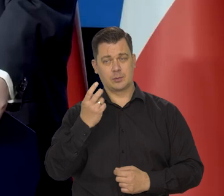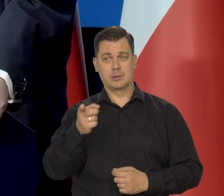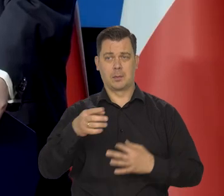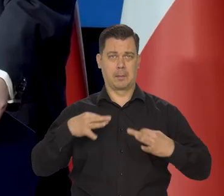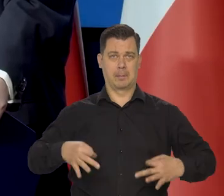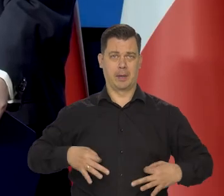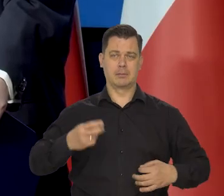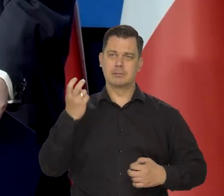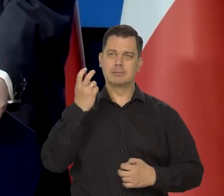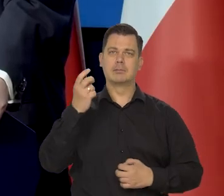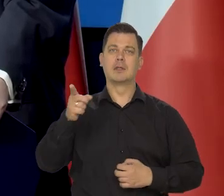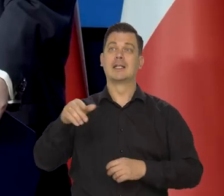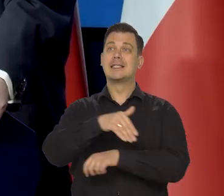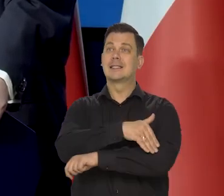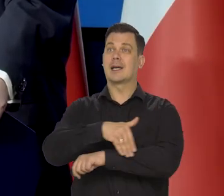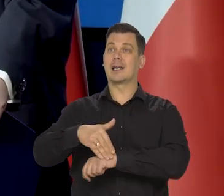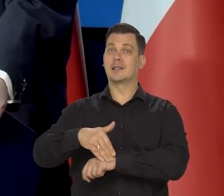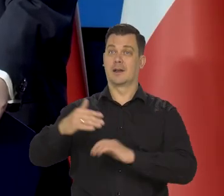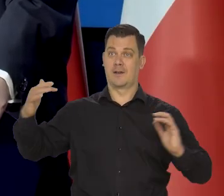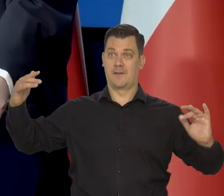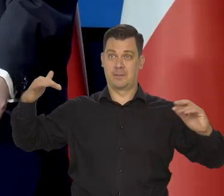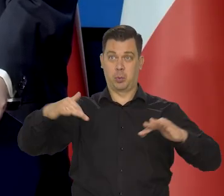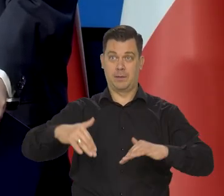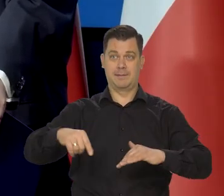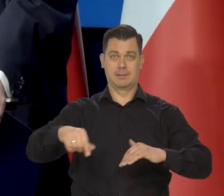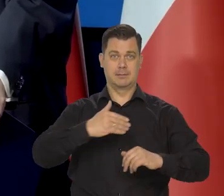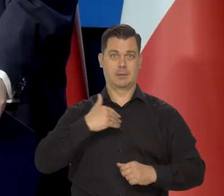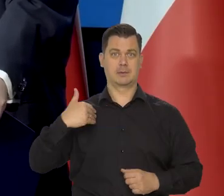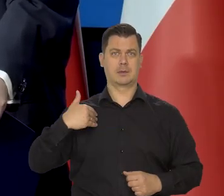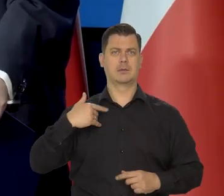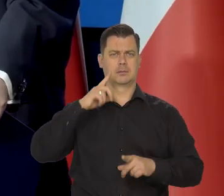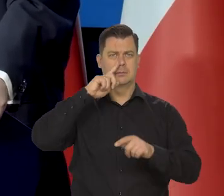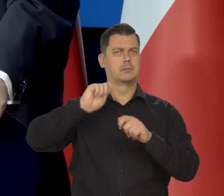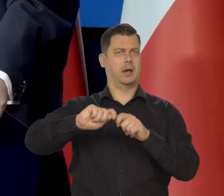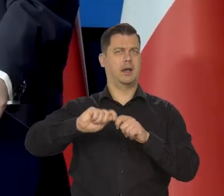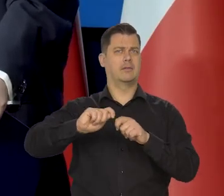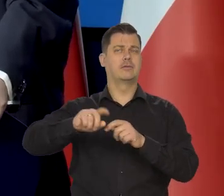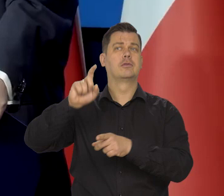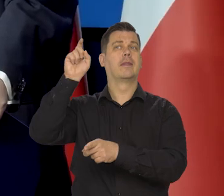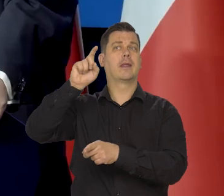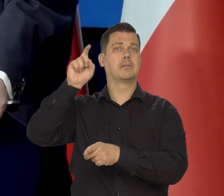wpływem zagranicy na nas, proszę obserwować informacje o Niemczech, które się pokazują prawie codziennie.